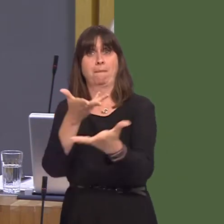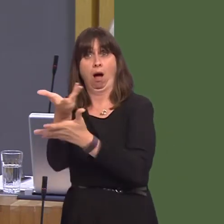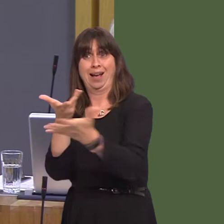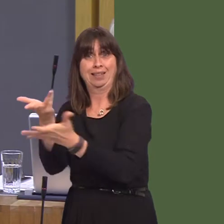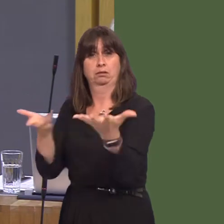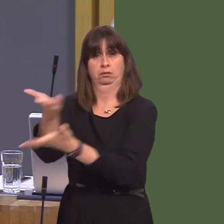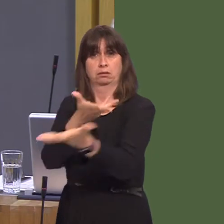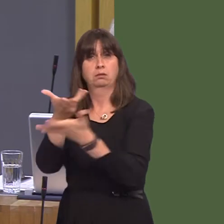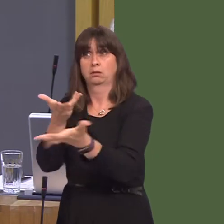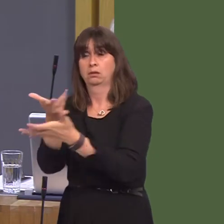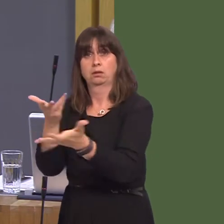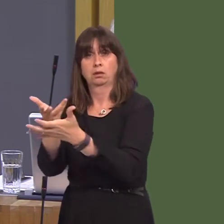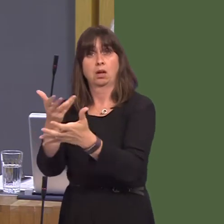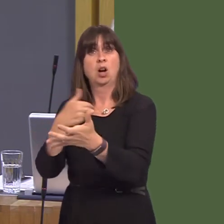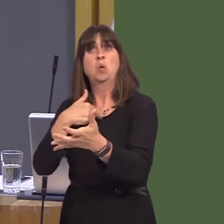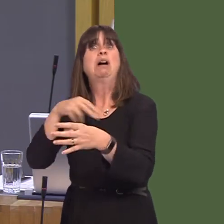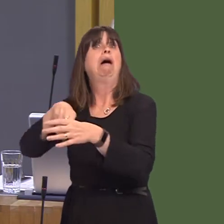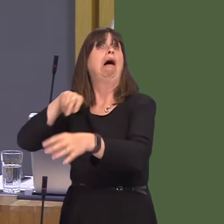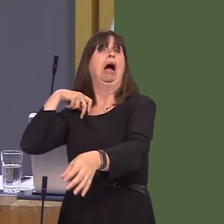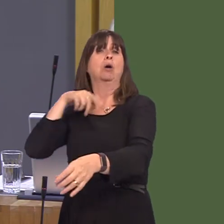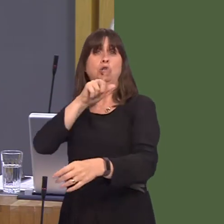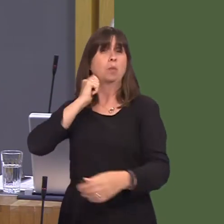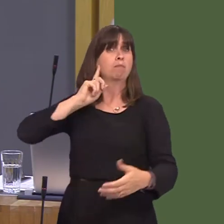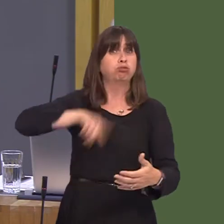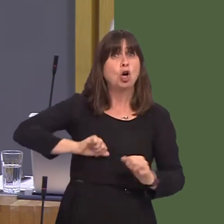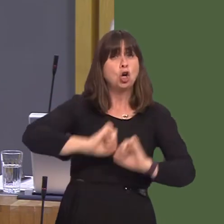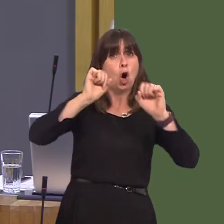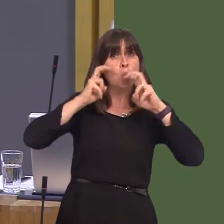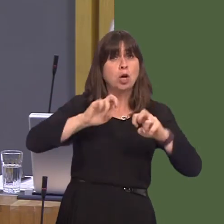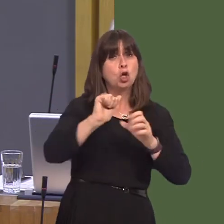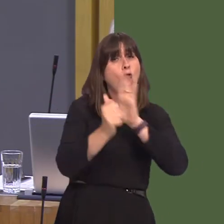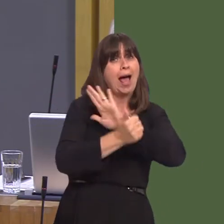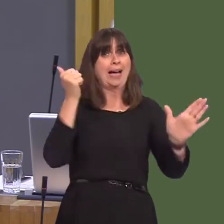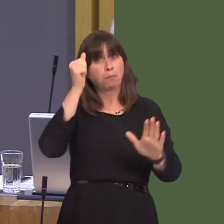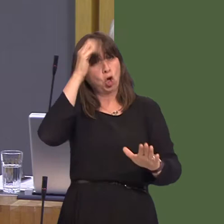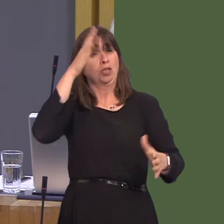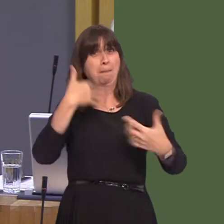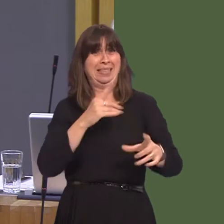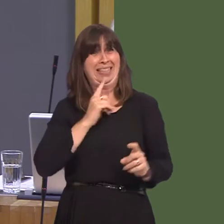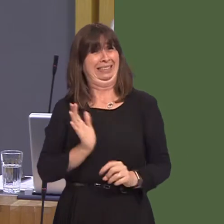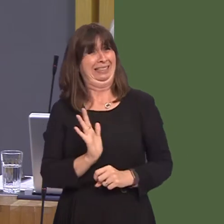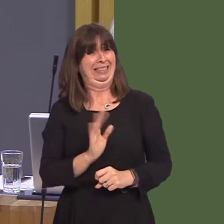own White Paper, your own experts, your own analysis. In fact, you'll be ignoring members